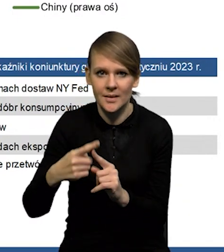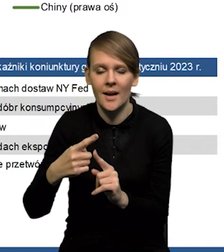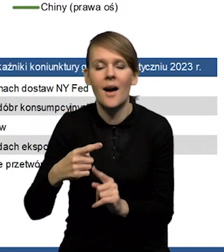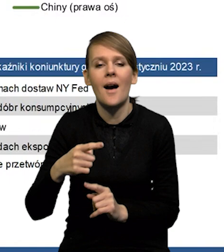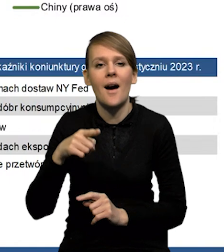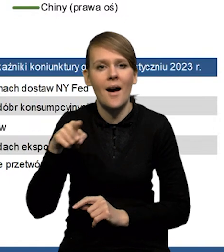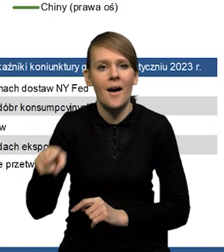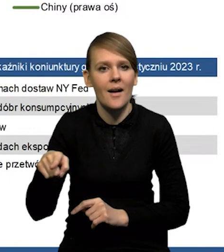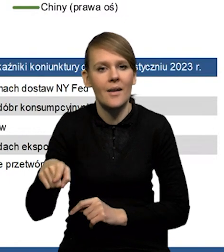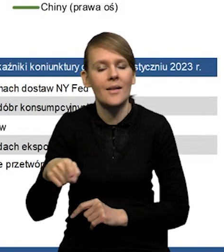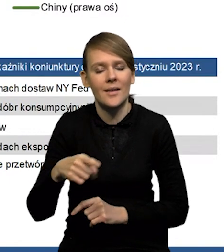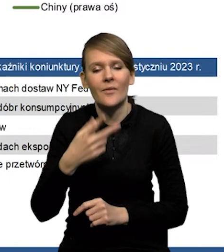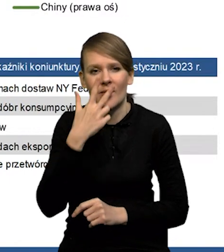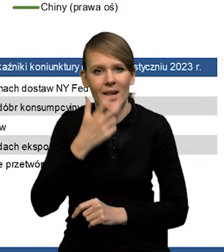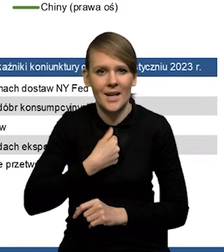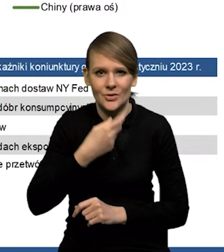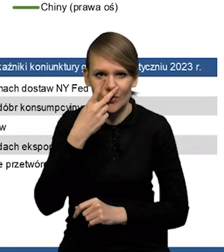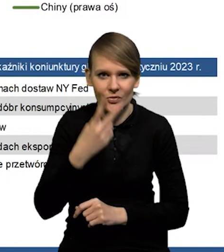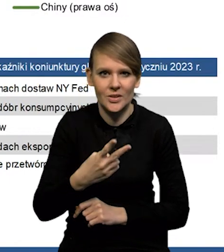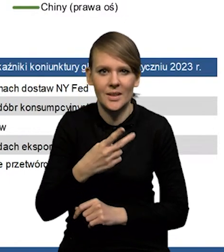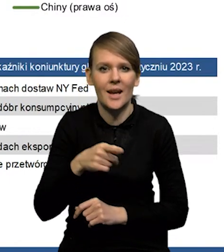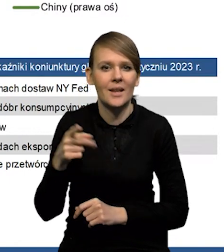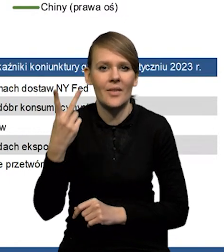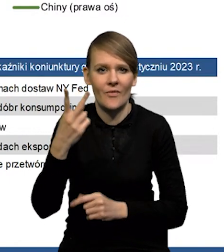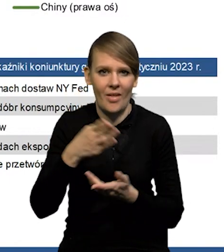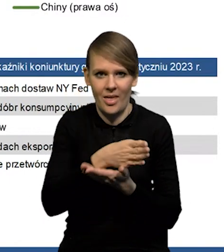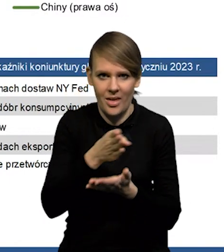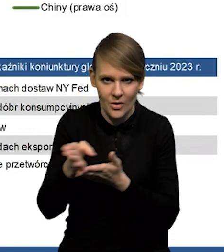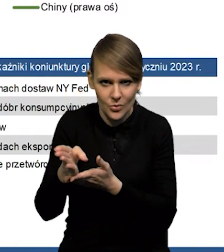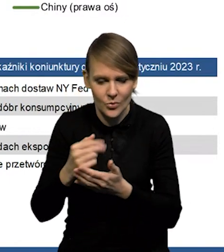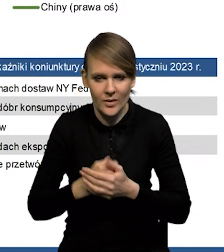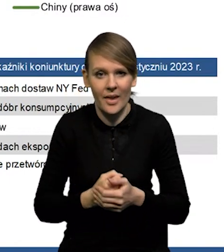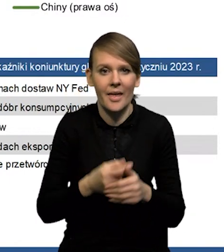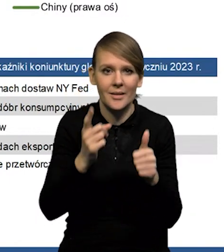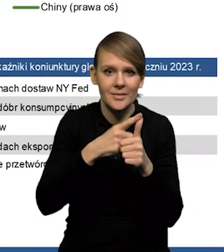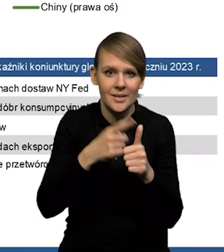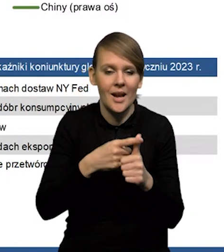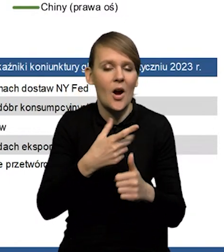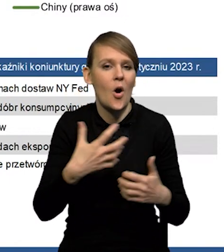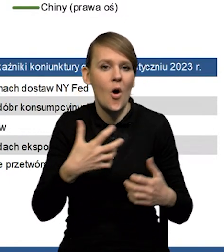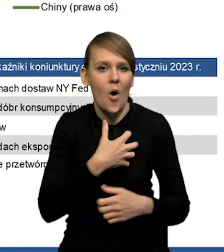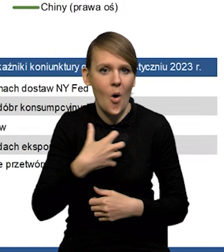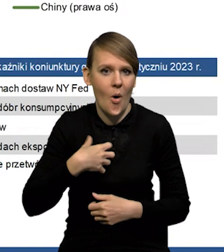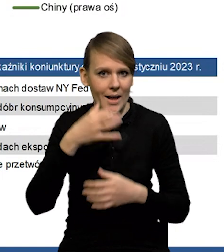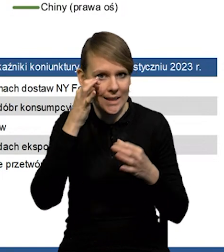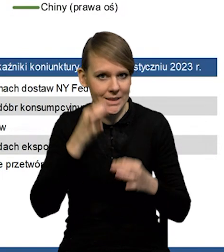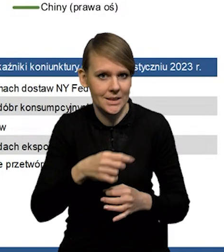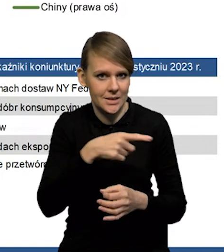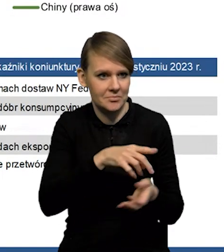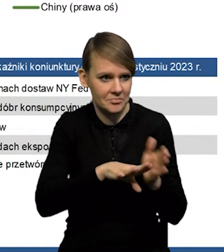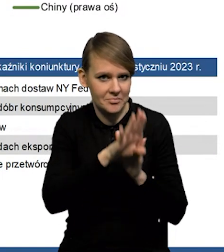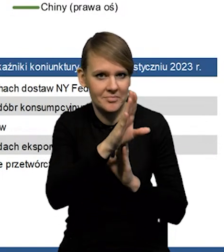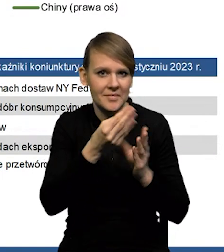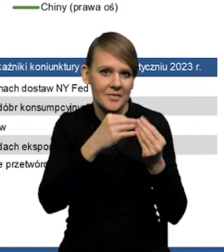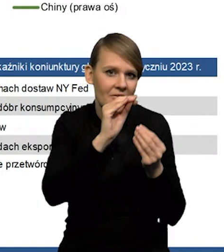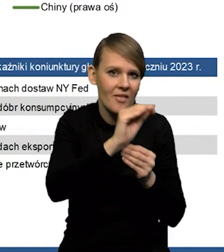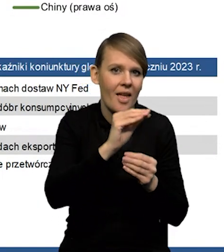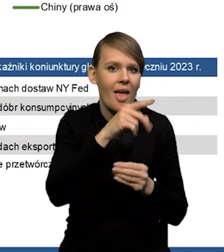Jak widać wyraźnie, te kanały są oczywiście dwukierunkowe. To znaczy z jednej strony mamy ożywienie w gospodarce chińskiej powoduje wzrost popytu na surowce.